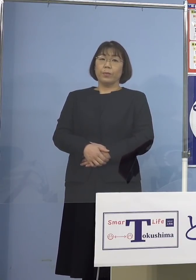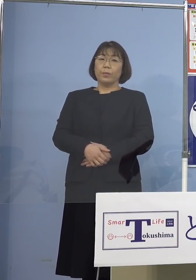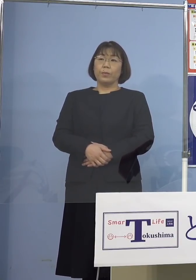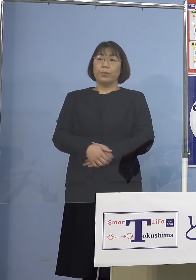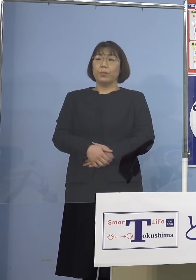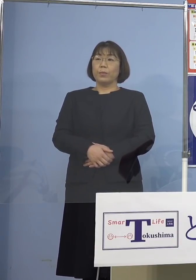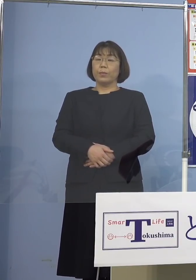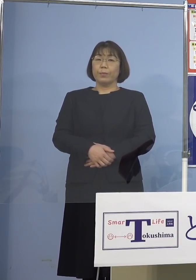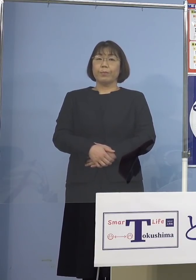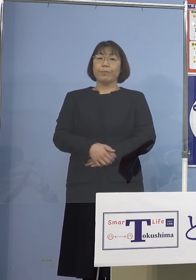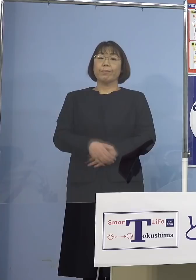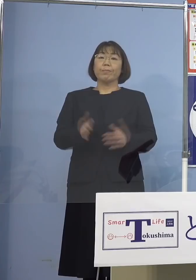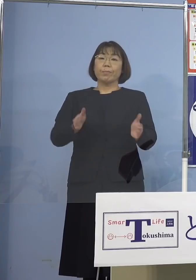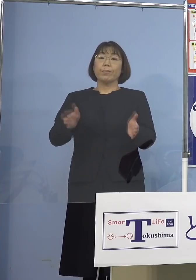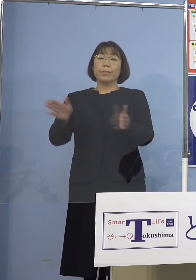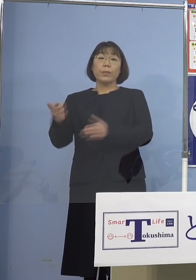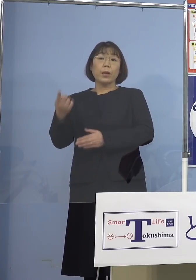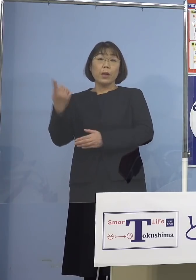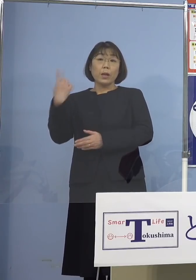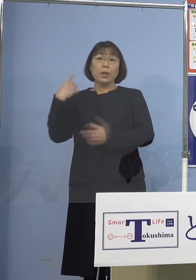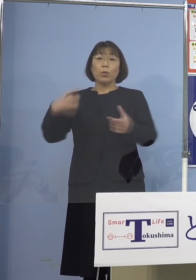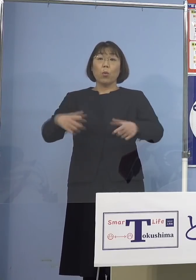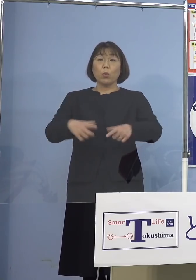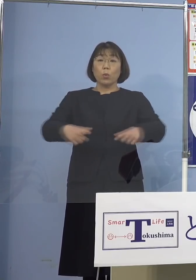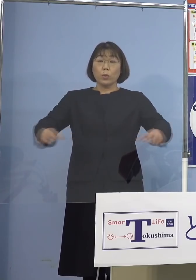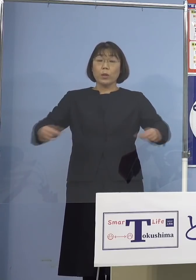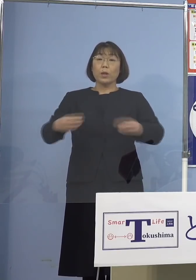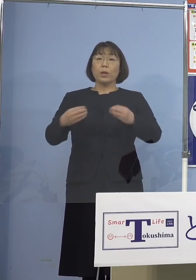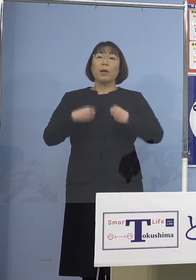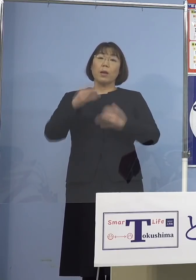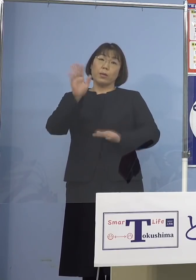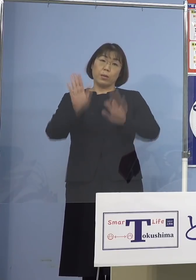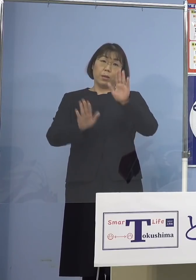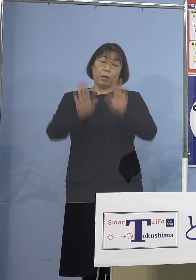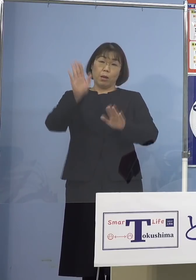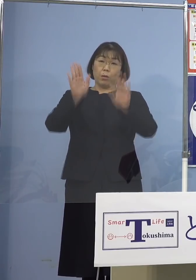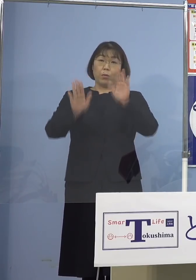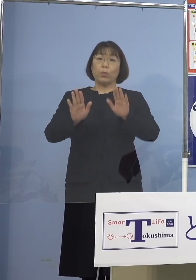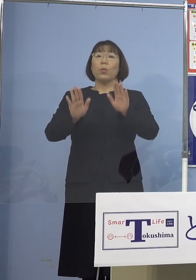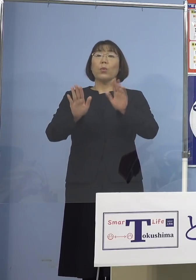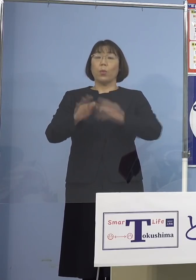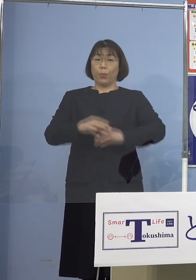さて昨日の全国の感染状況 ということでありますが